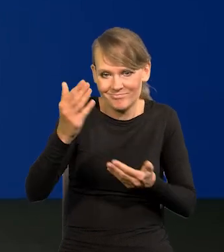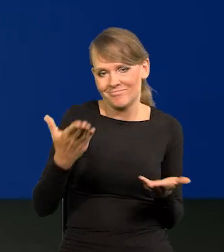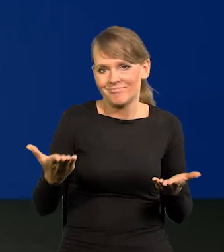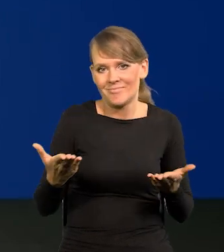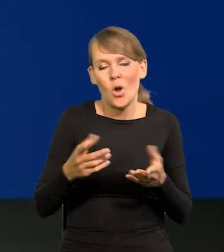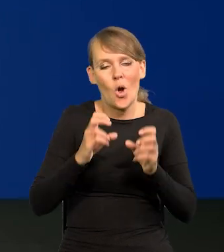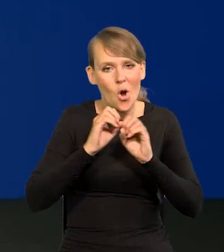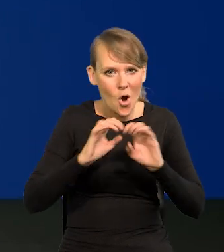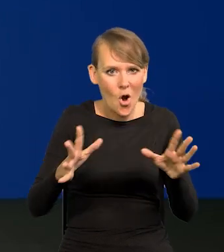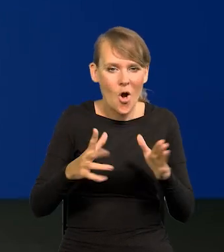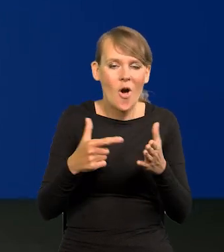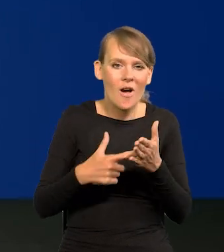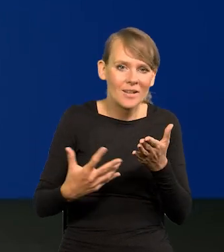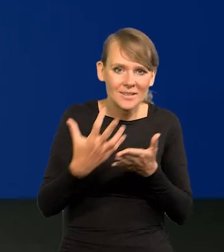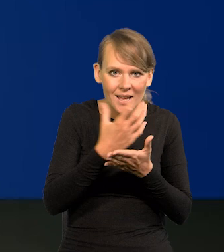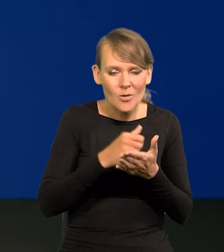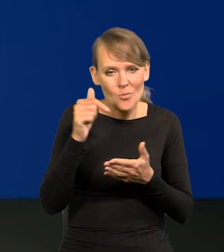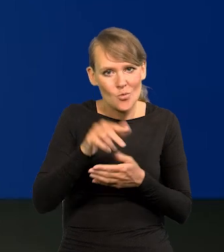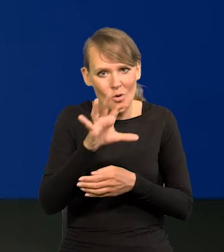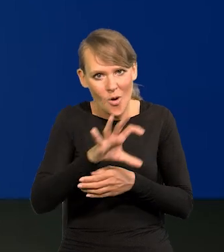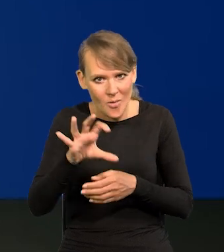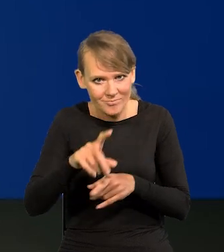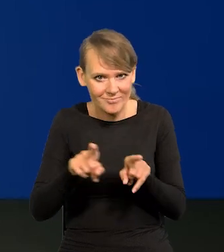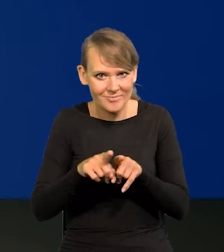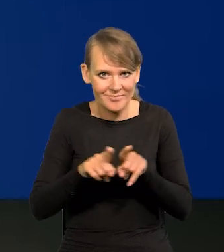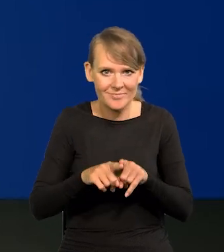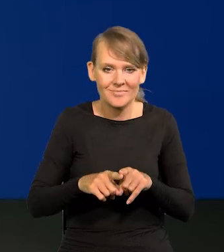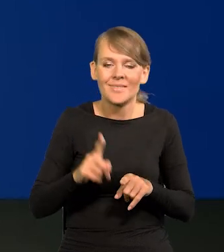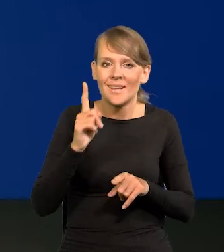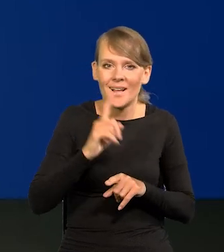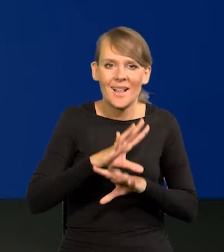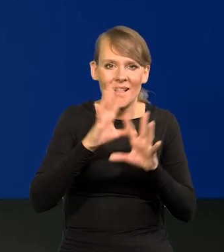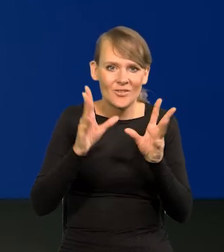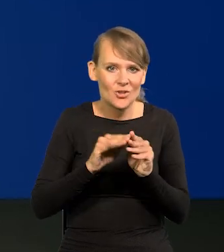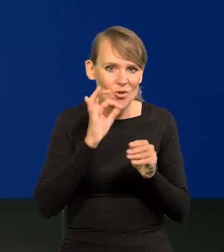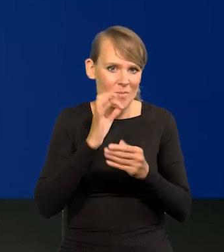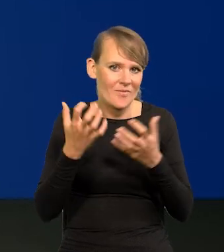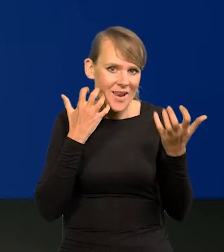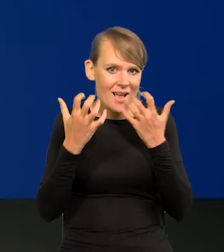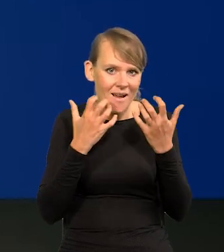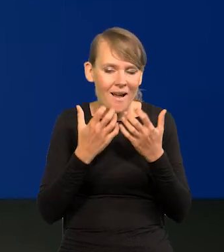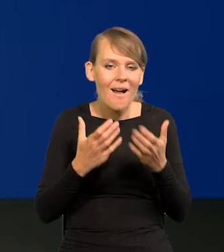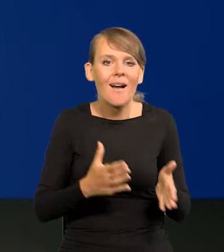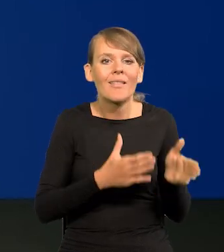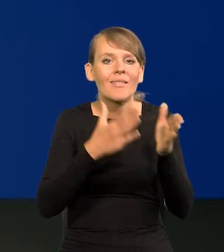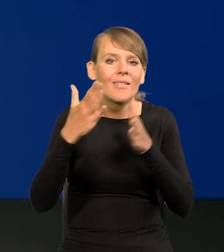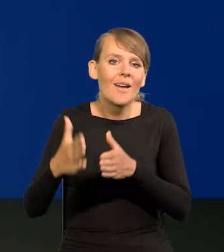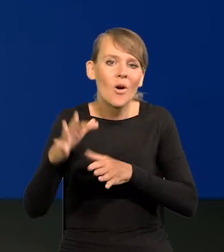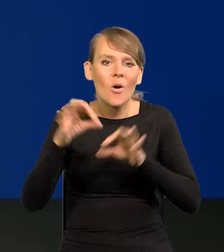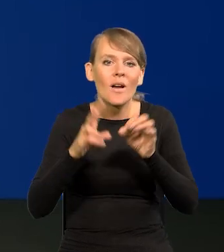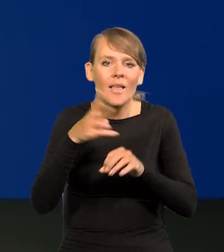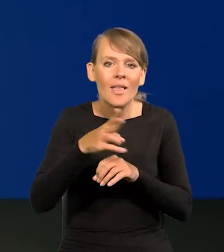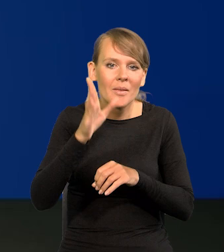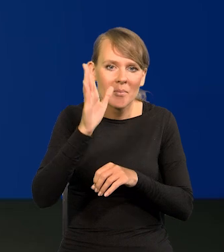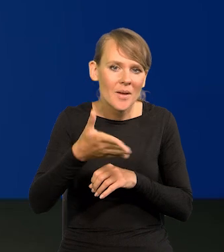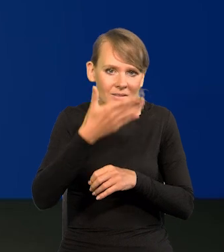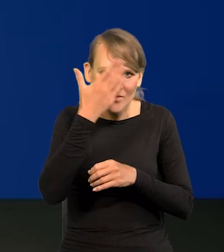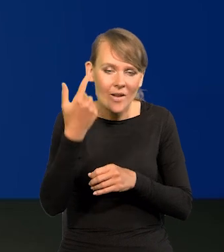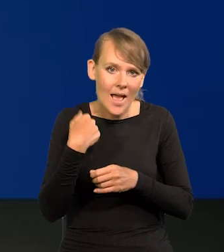Oczywiście te płace też trzeba obserwować, ale wszystkie mamy dobre wiadomości. Nie wiem, kiedy będzie następna konferencja, że przyjdę i powiem,